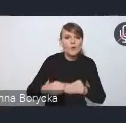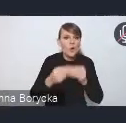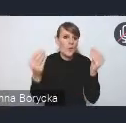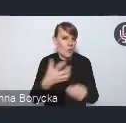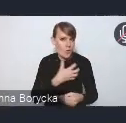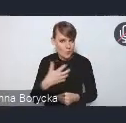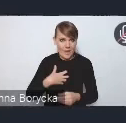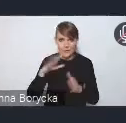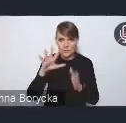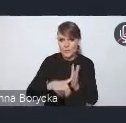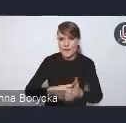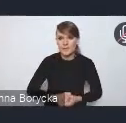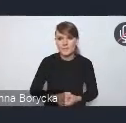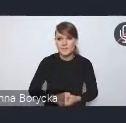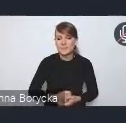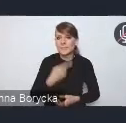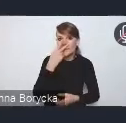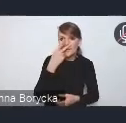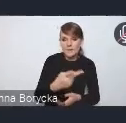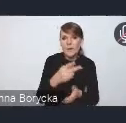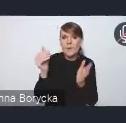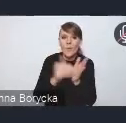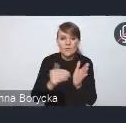Wskazujemy tutaj na potrzebę szerszego stosowania